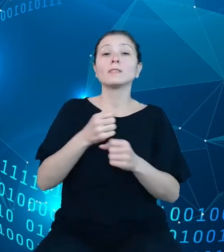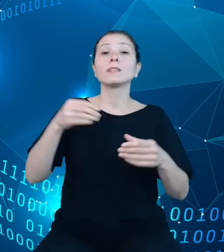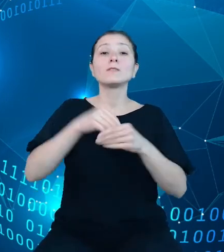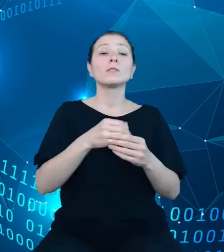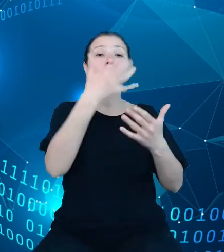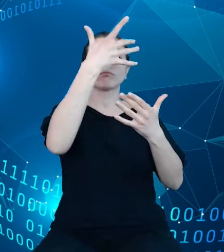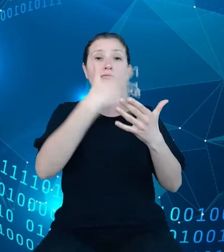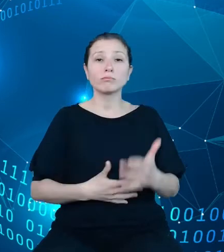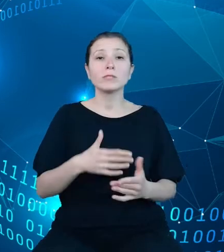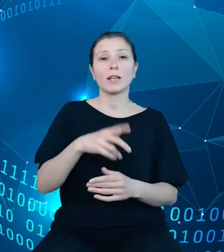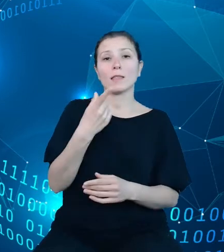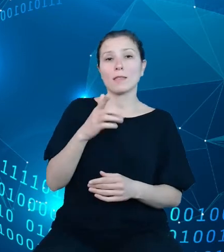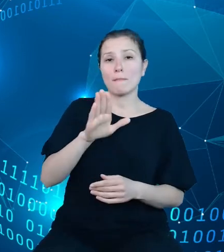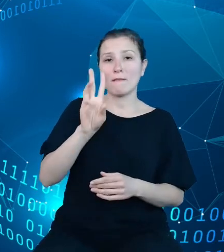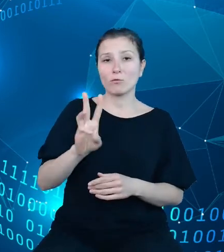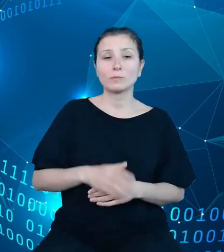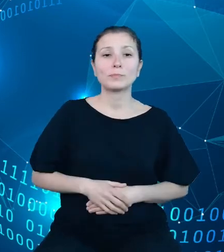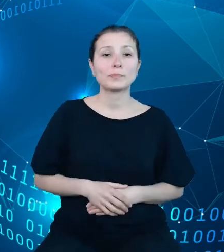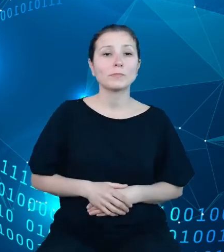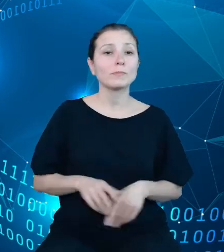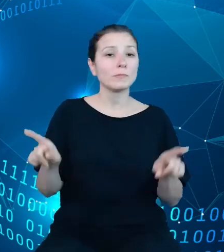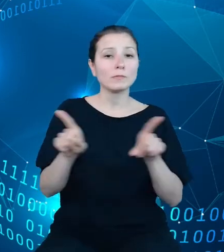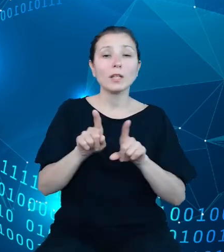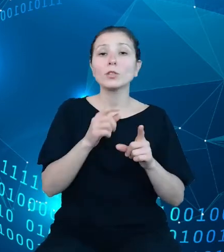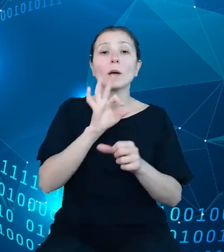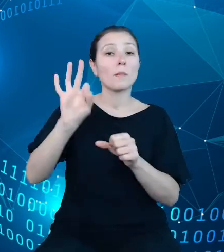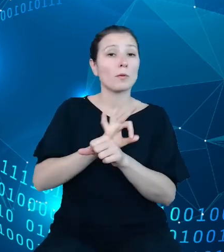oraz zaprojektowanie i zaimplementowanie procesów dotyczących